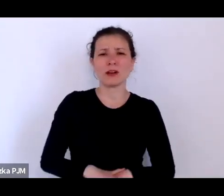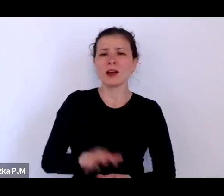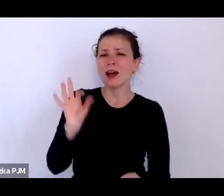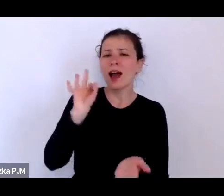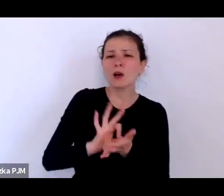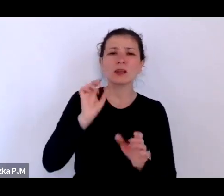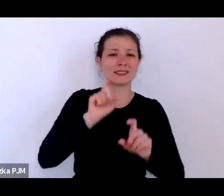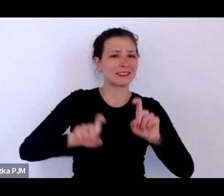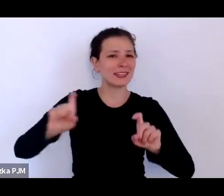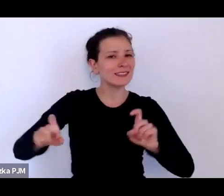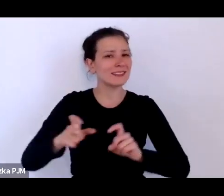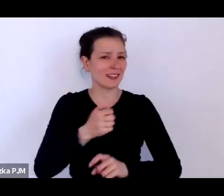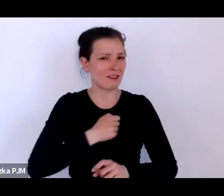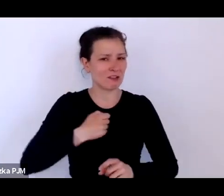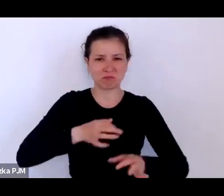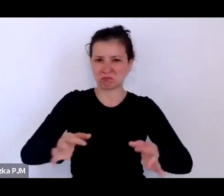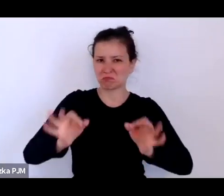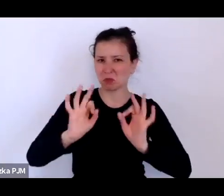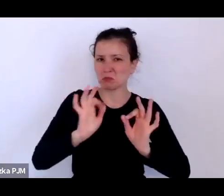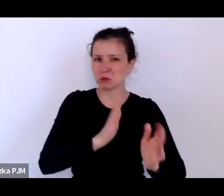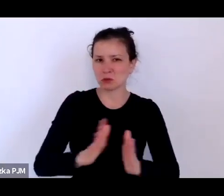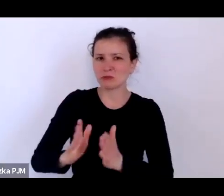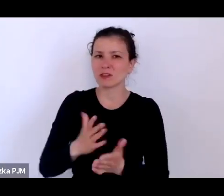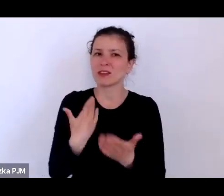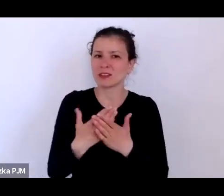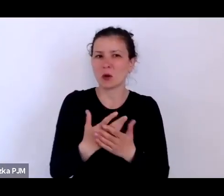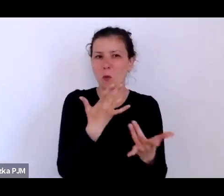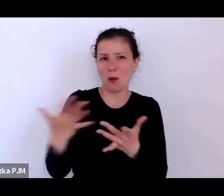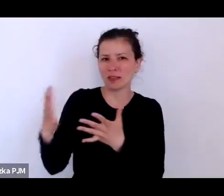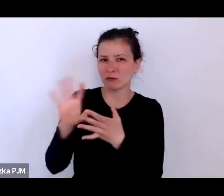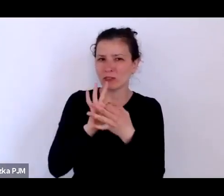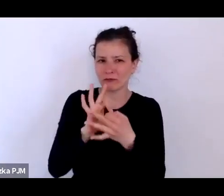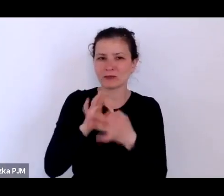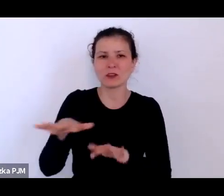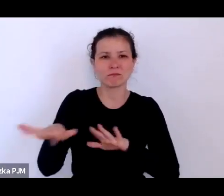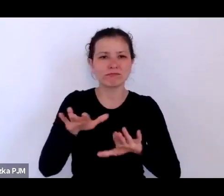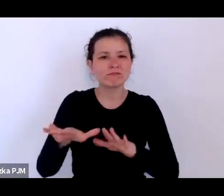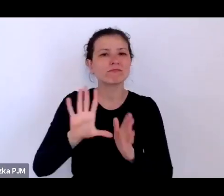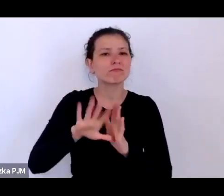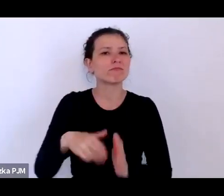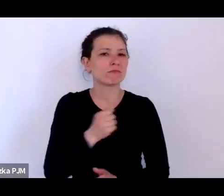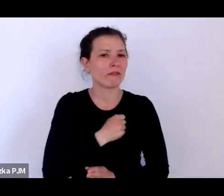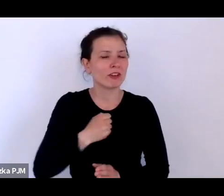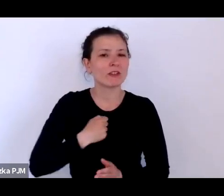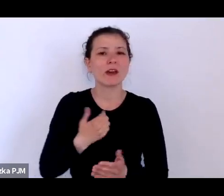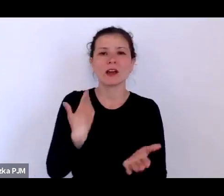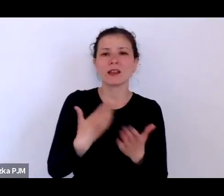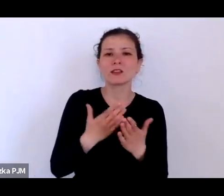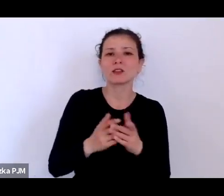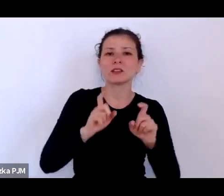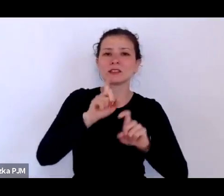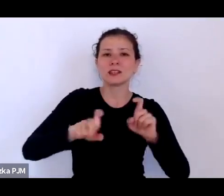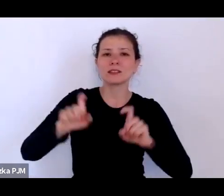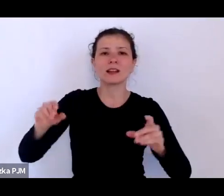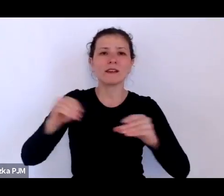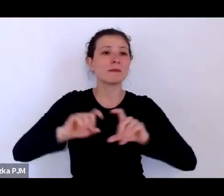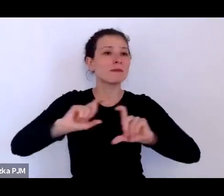wiec tak łatwo mi się odnosić do Warszawy, dlatego że statystyka obejmująca całą Polskę nie jest taka pewna